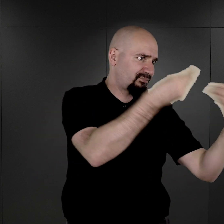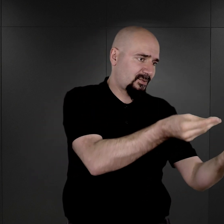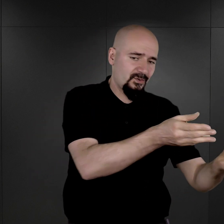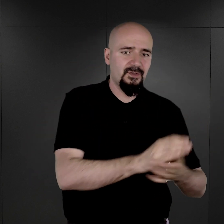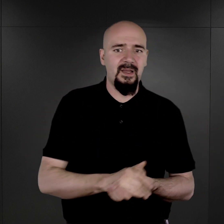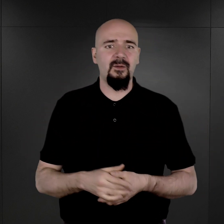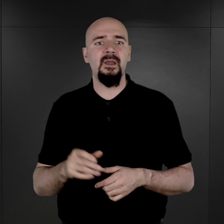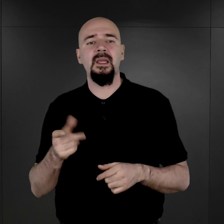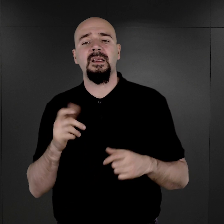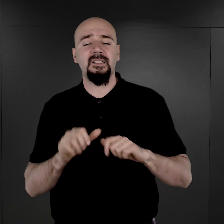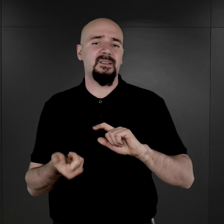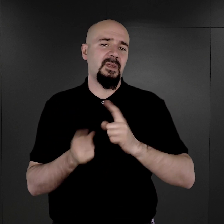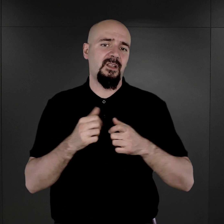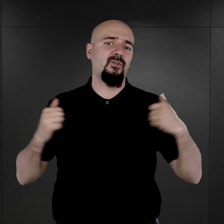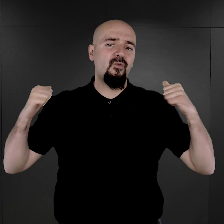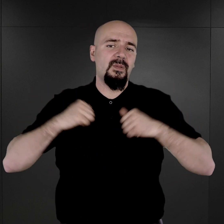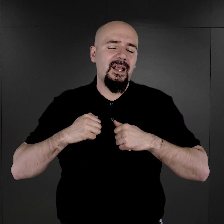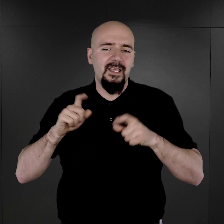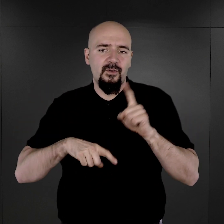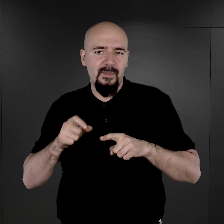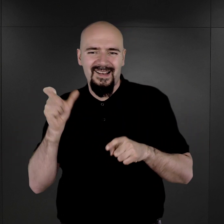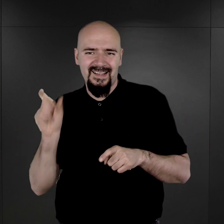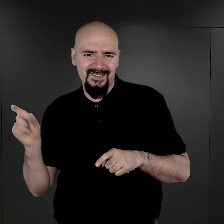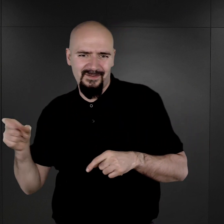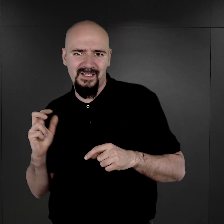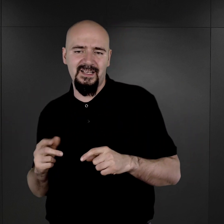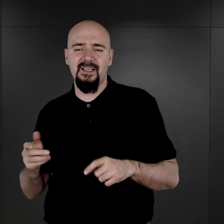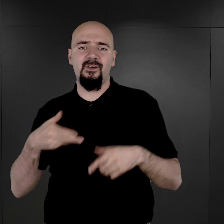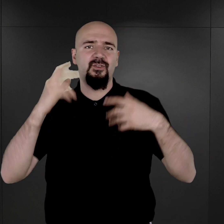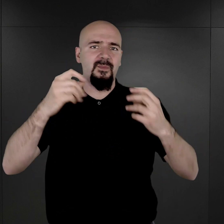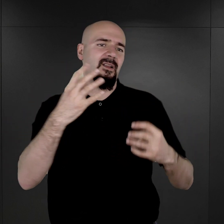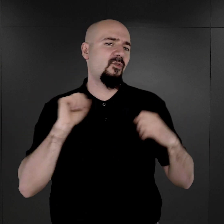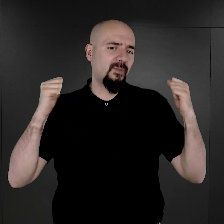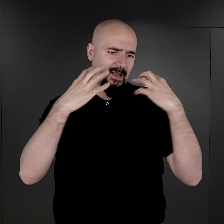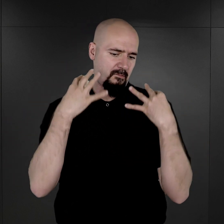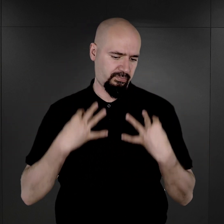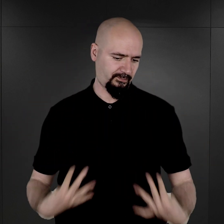Zamiast ubioru, w którym zostali przywiezieni, mieli na sobie już pasiaki.